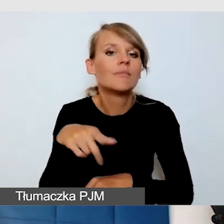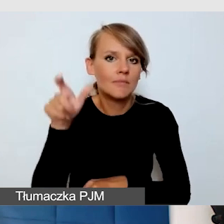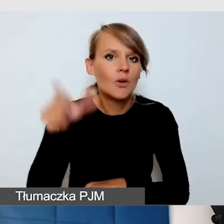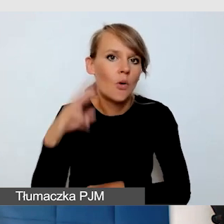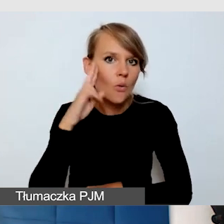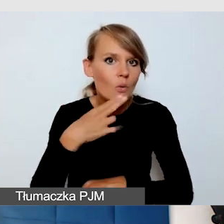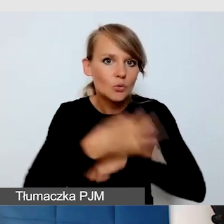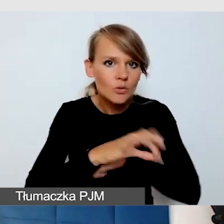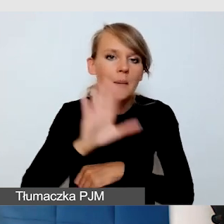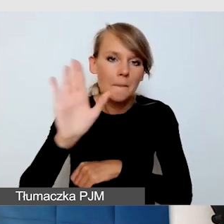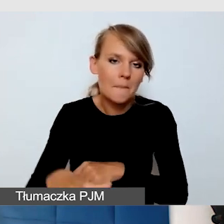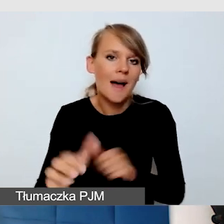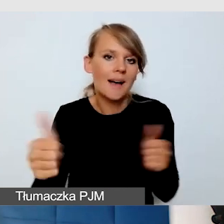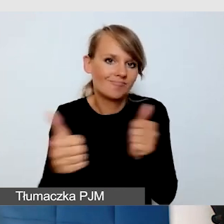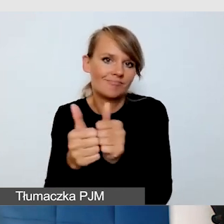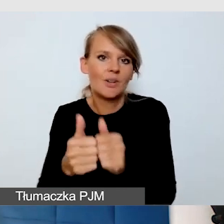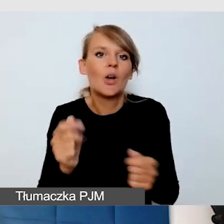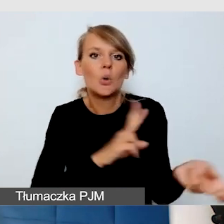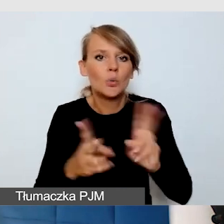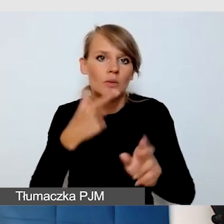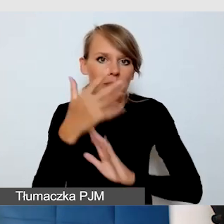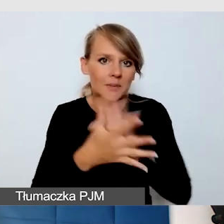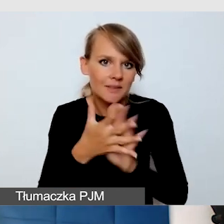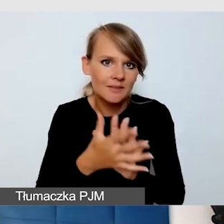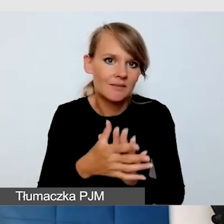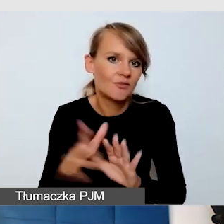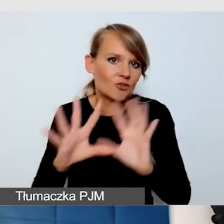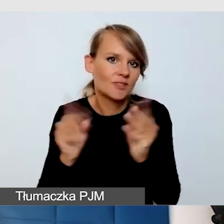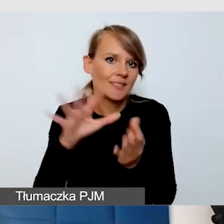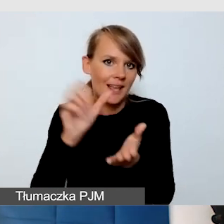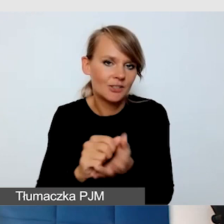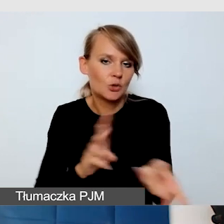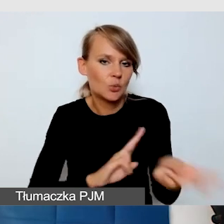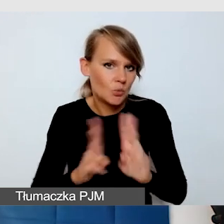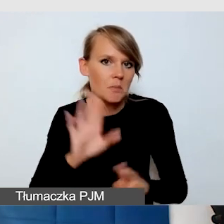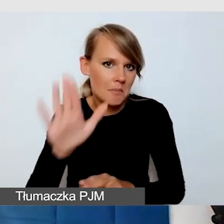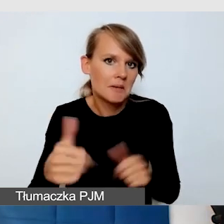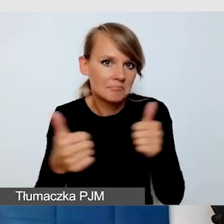który tłumaczy mu zajęcia. I zobaczyliśmy, że czasami wygodniej jest,